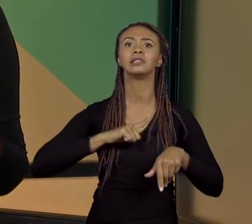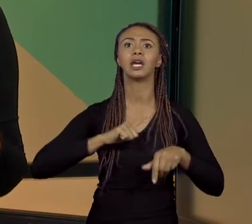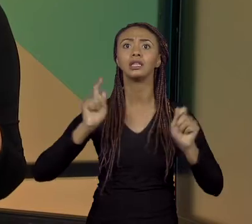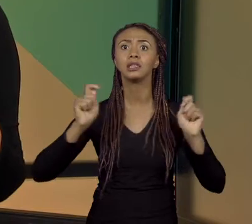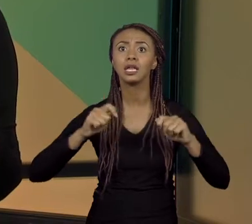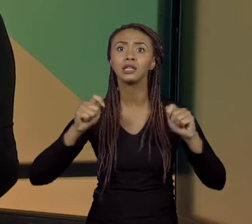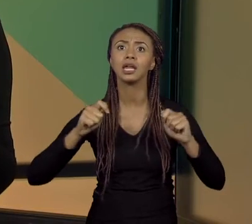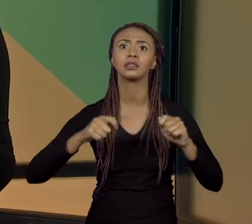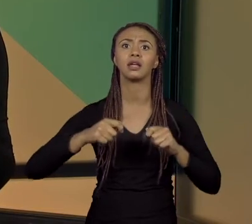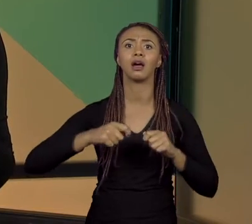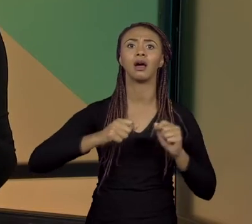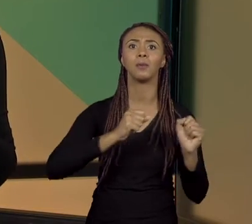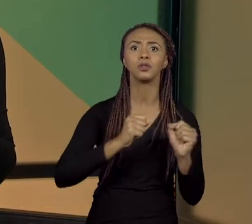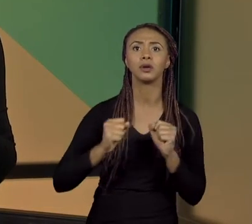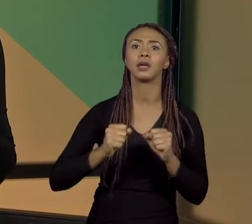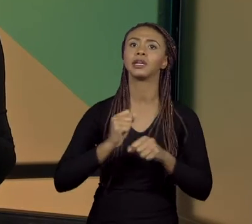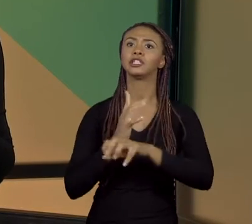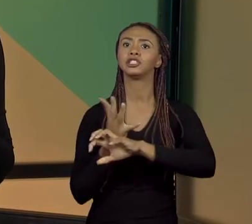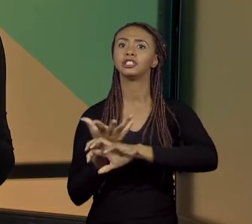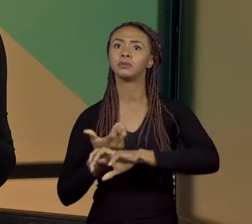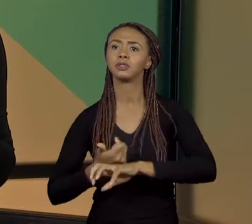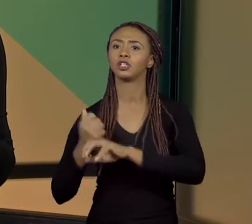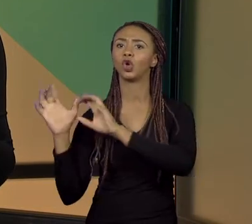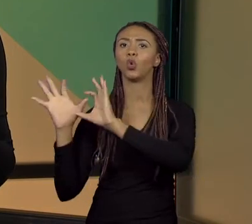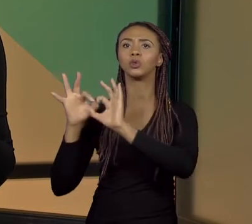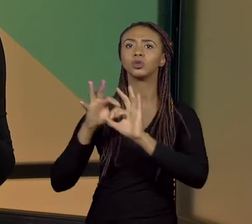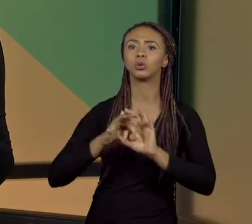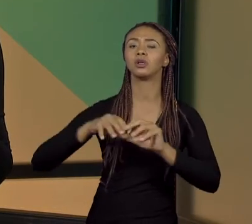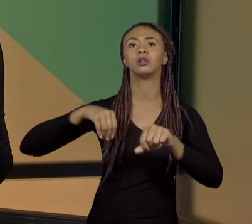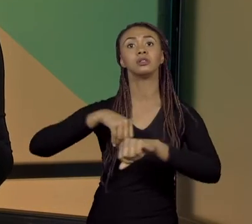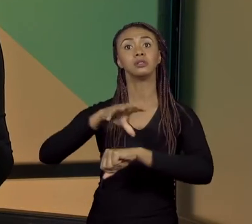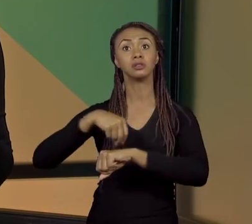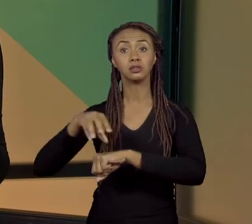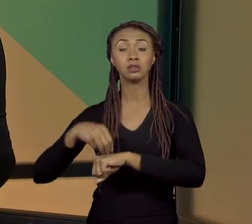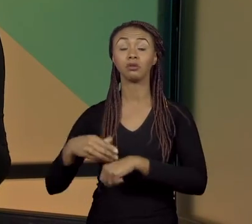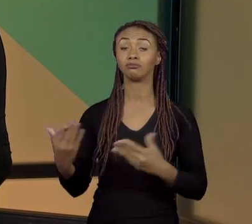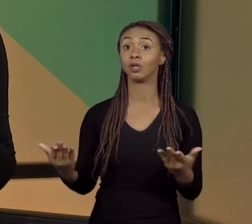PARA INTERDISCIPLINARIDADE, PARA CONTEXTUALIZAÇÃO. É UM TEMA BEM AMPLO, UMA